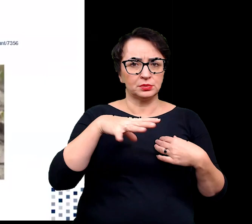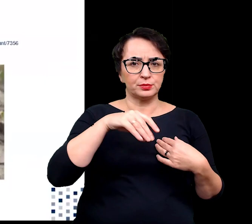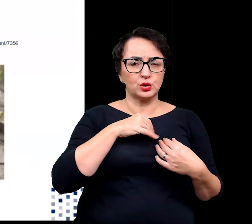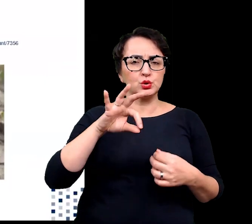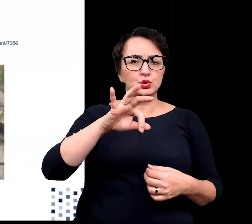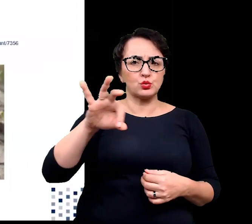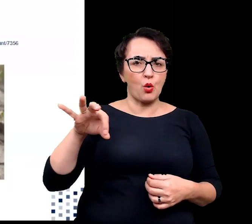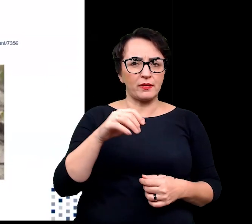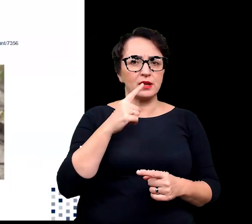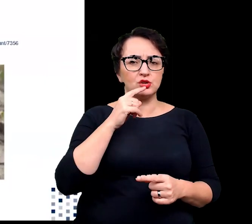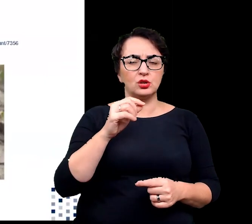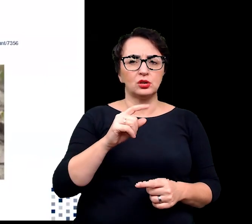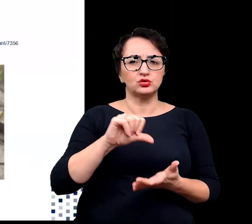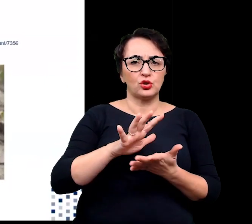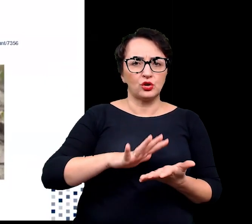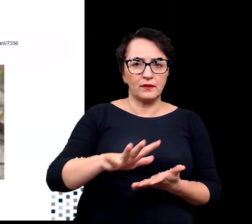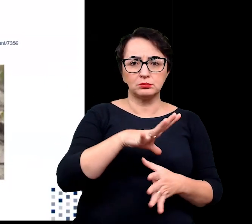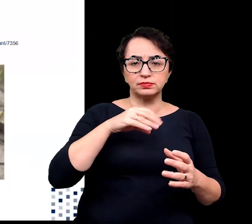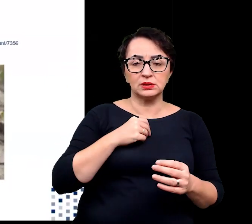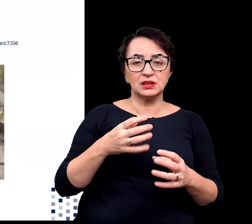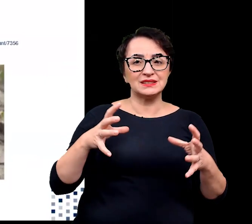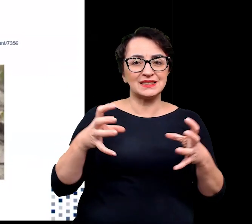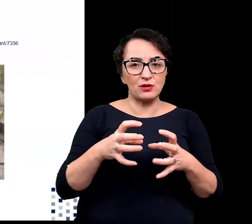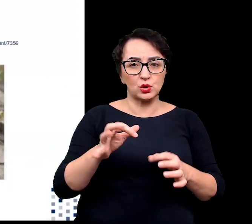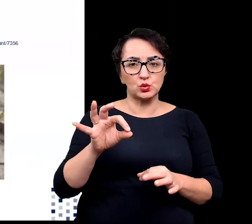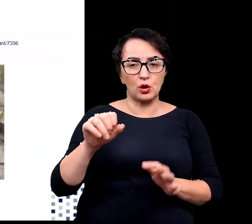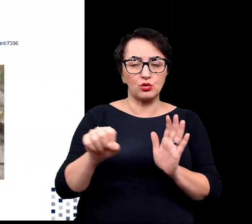i mogą tolerować stężenia soli dochodzące nawet 1 mola.